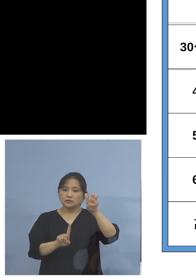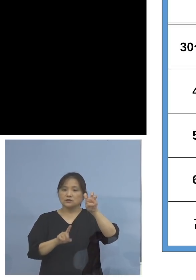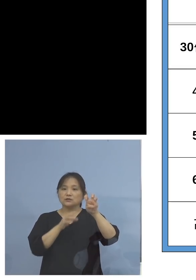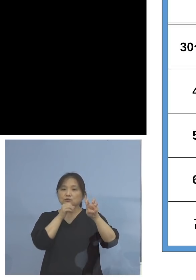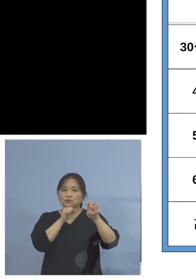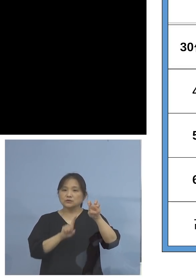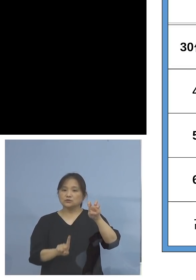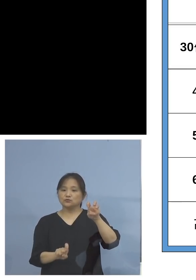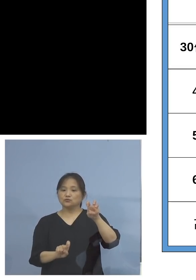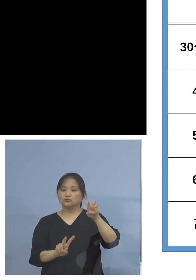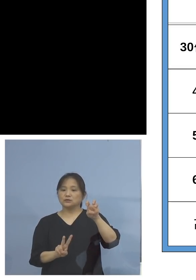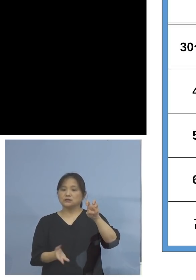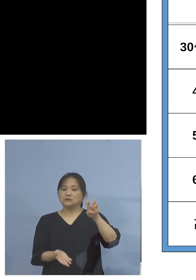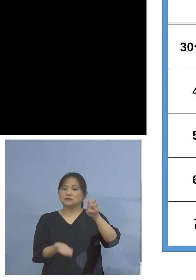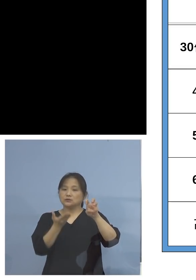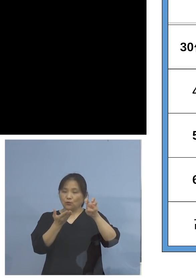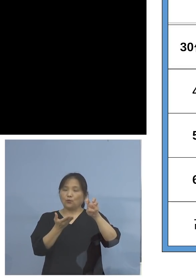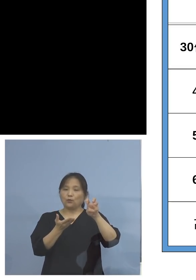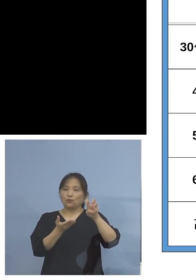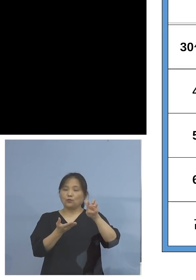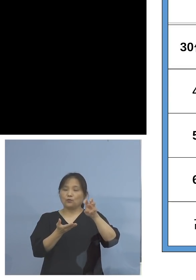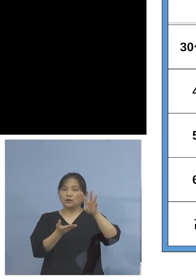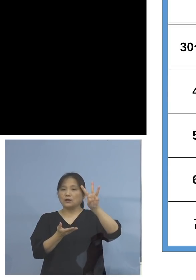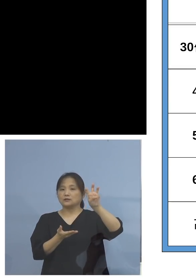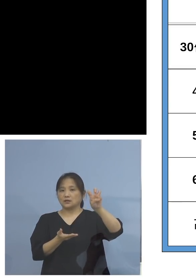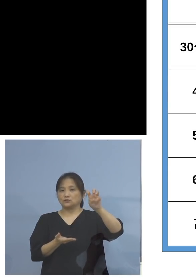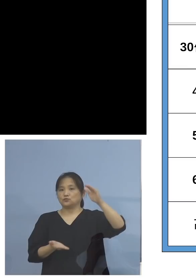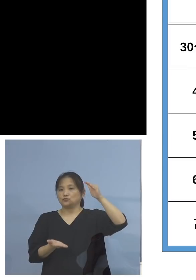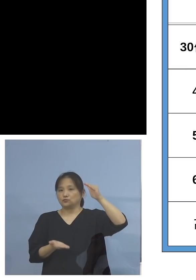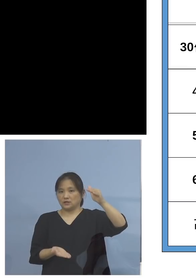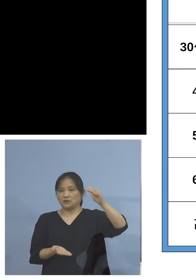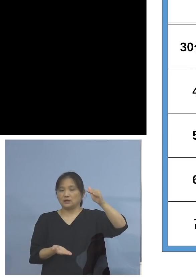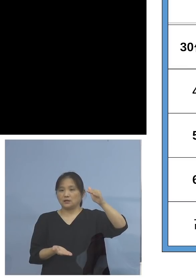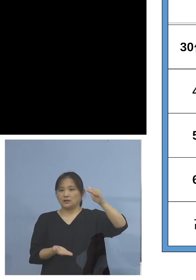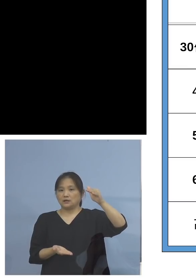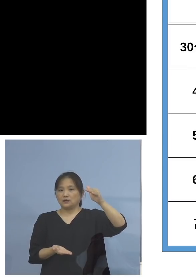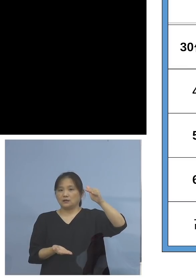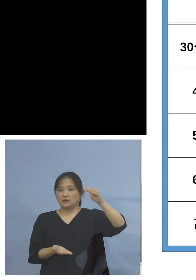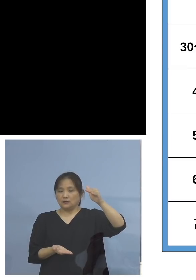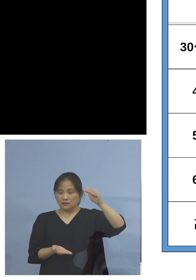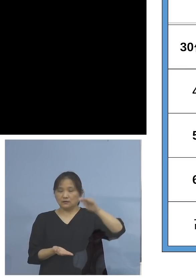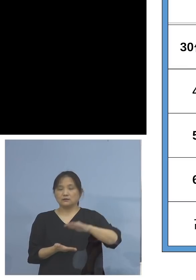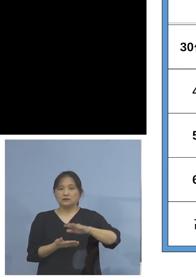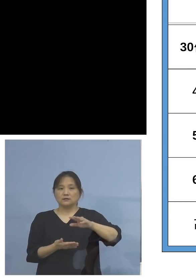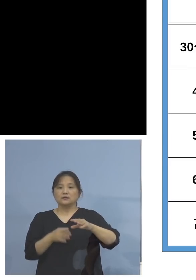なっておりますので、今12(歳)から 39(歳)まで、30代以下と捉えておりますが